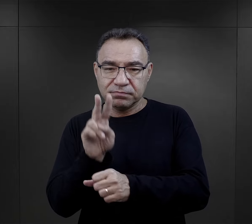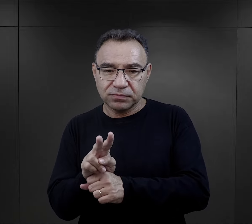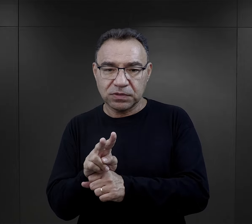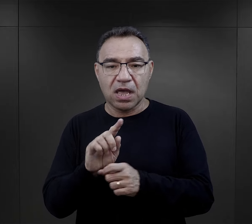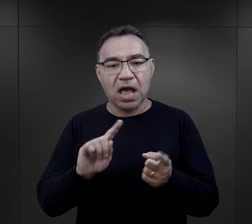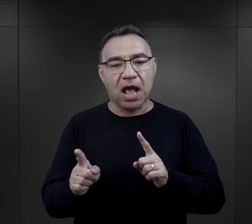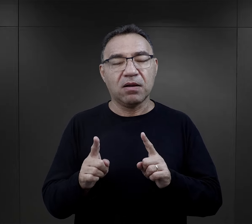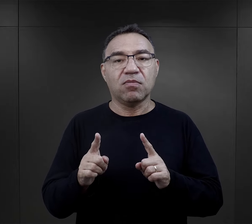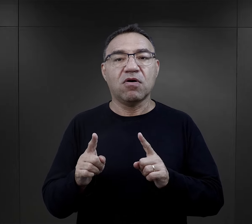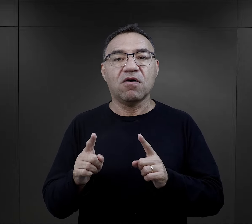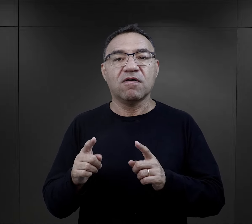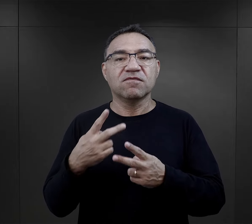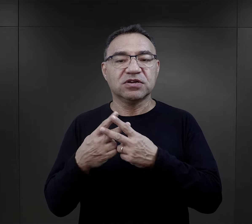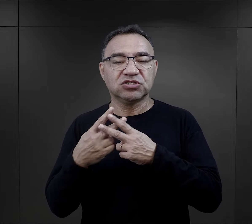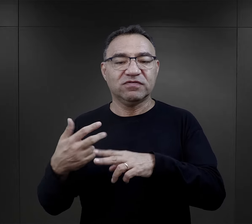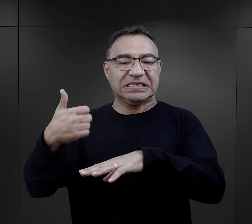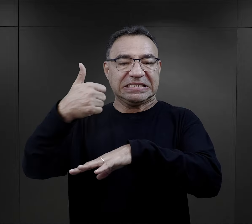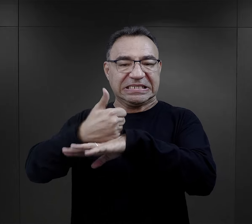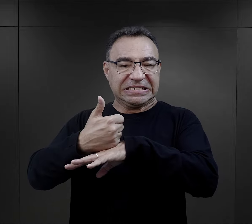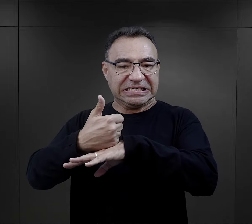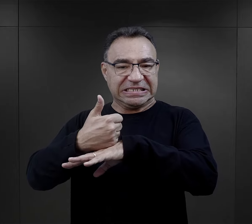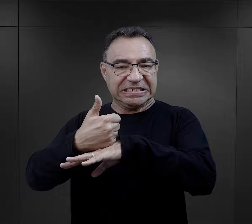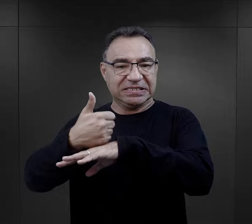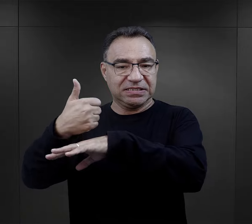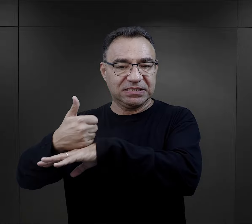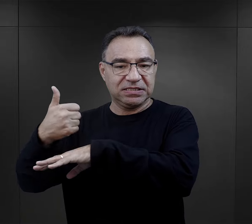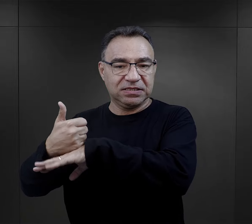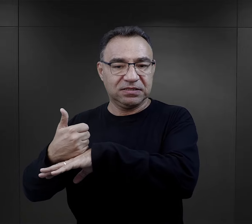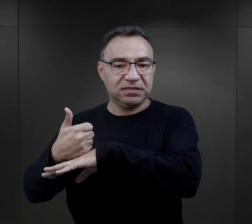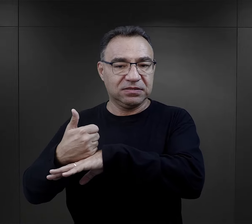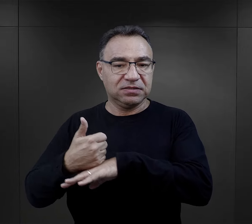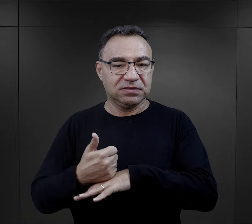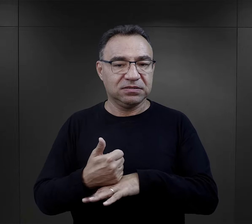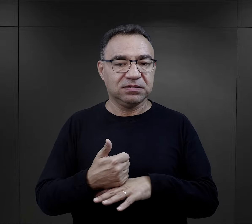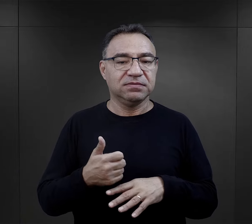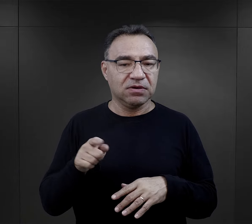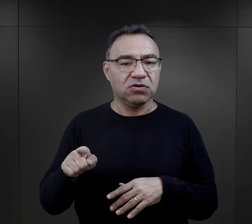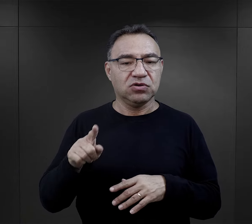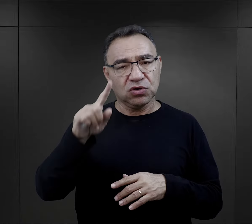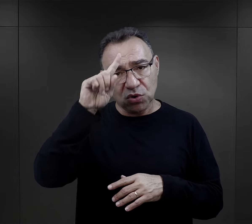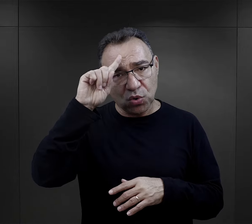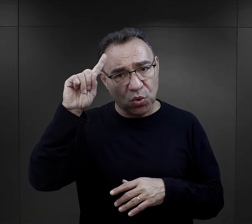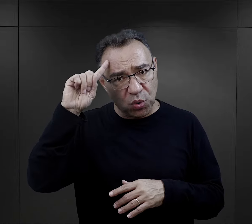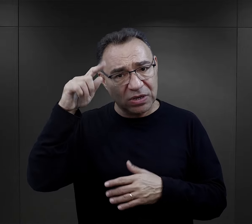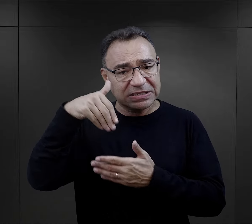który nadzorował czy więźniowie inni funkcyjni, byli jak to określają ludzcy,